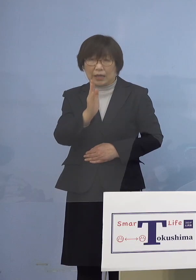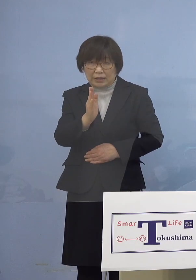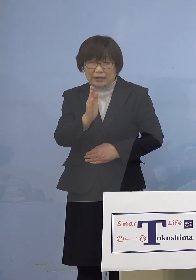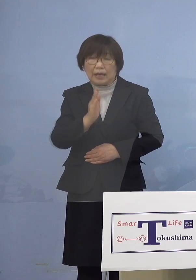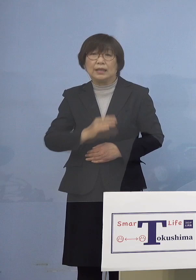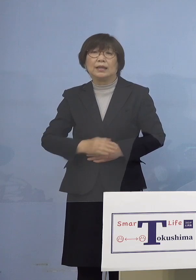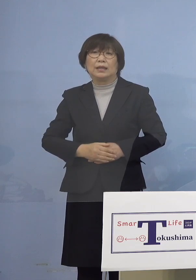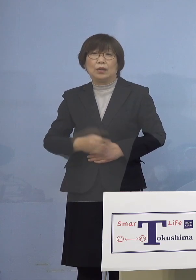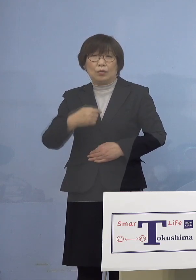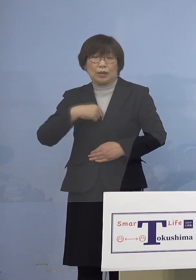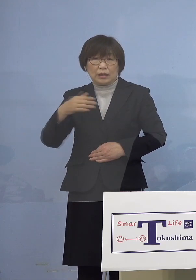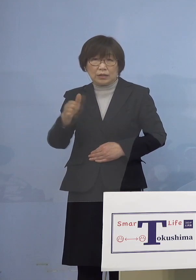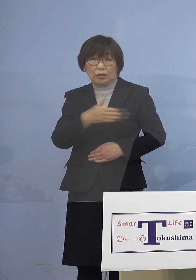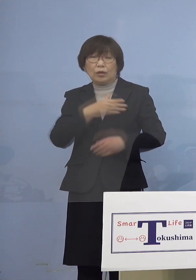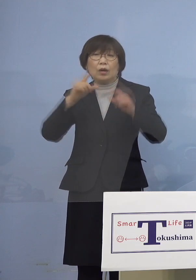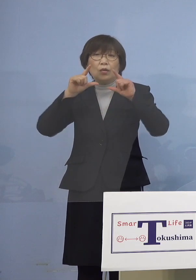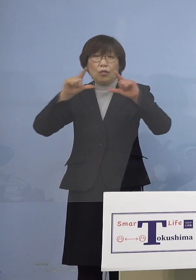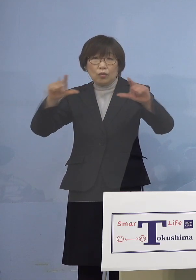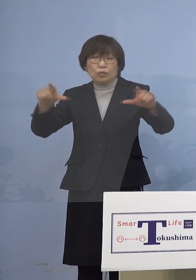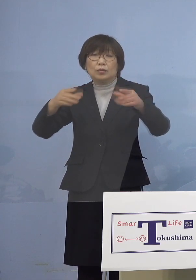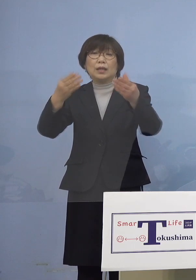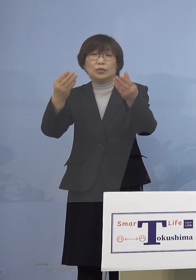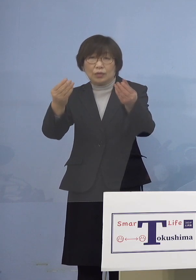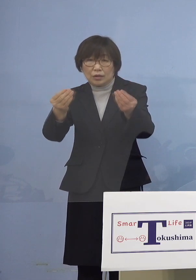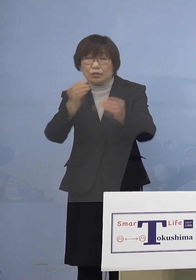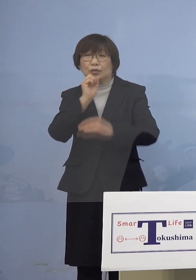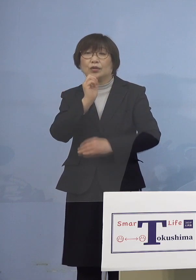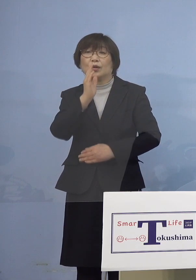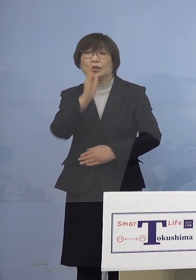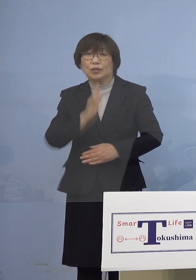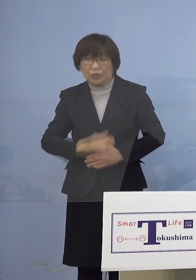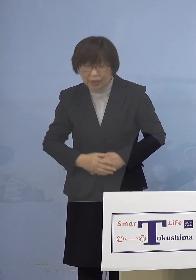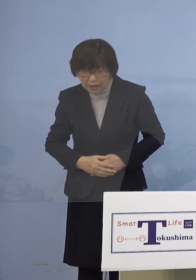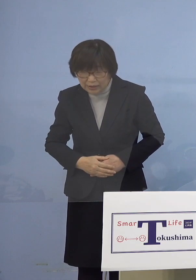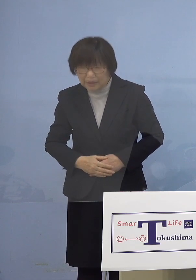私の方からは以上となります どうぞよろしくお願いいたします